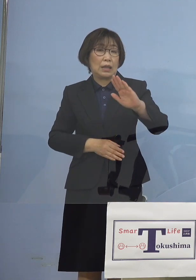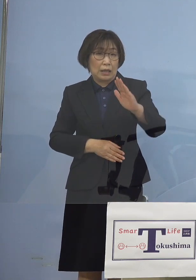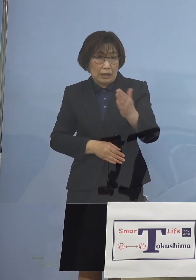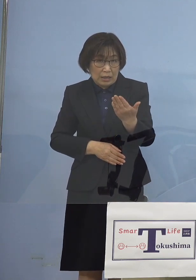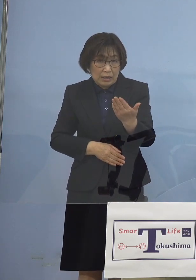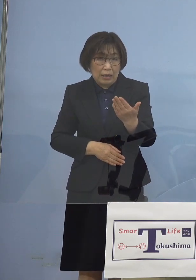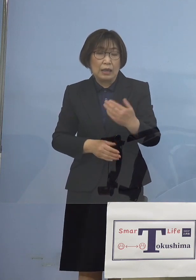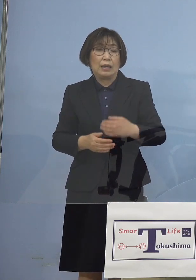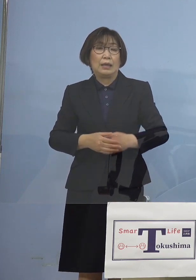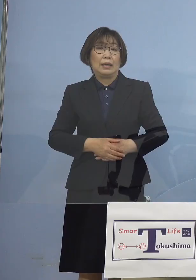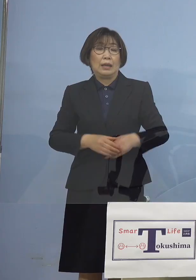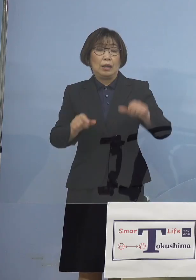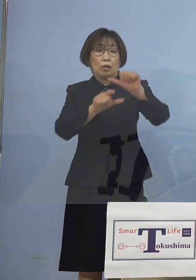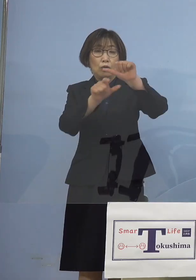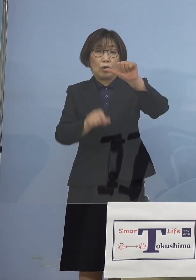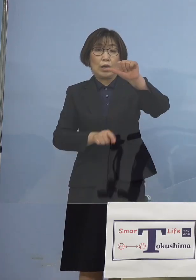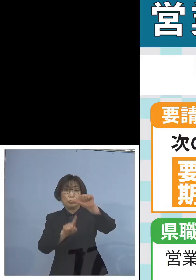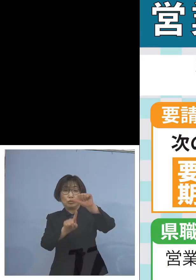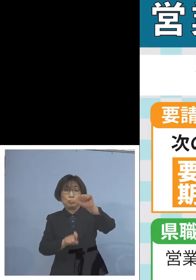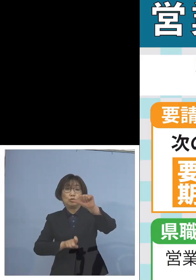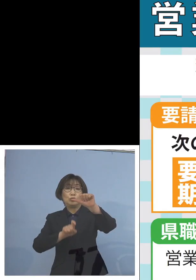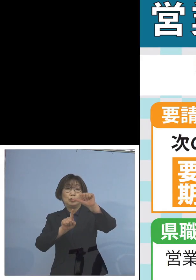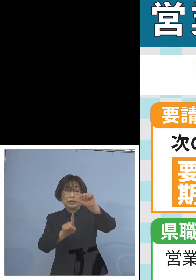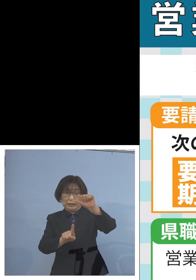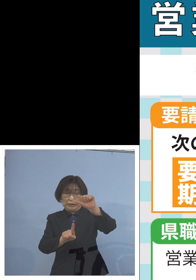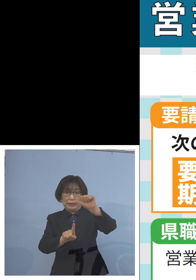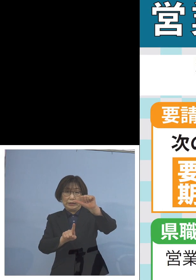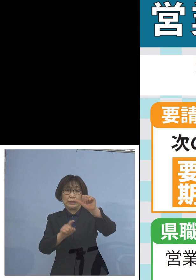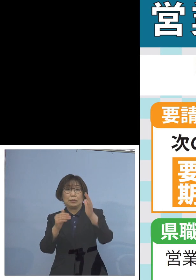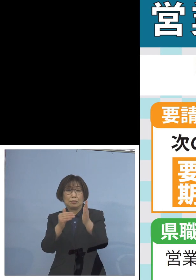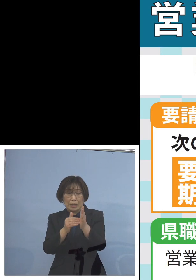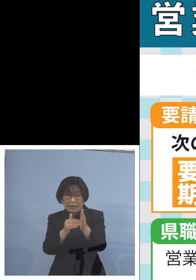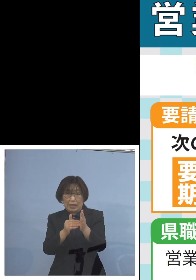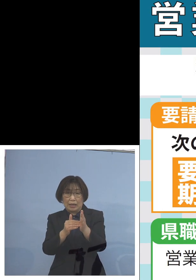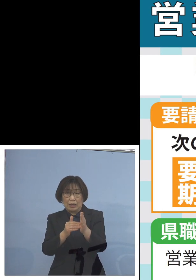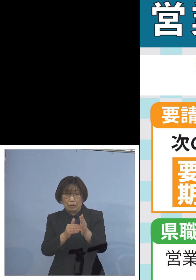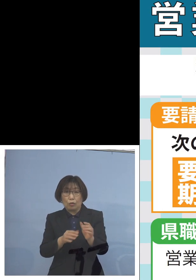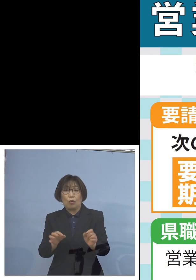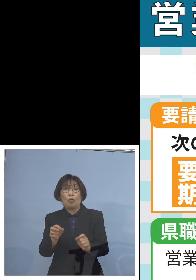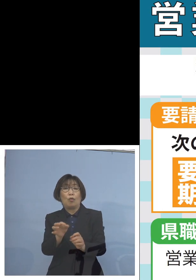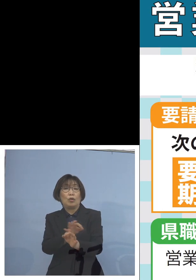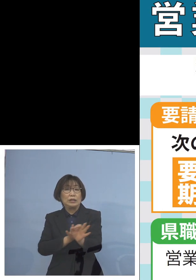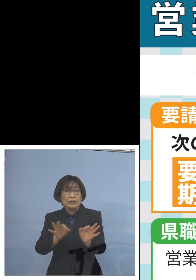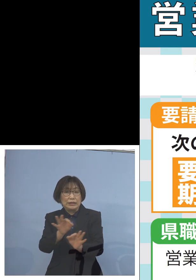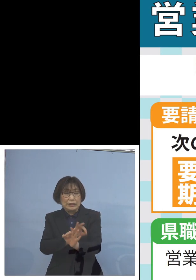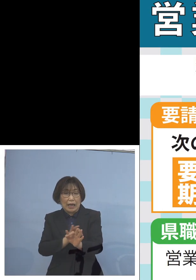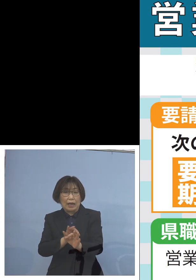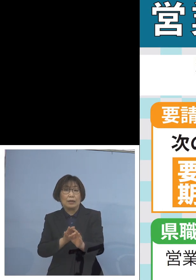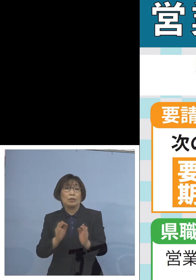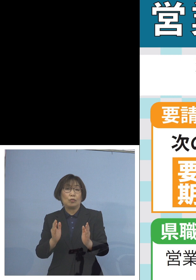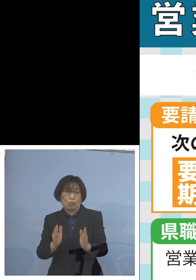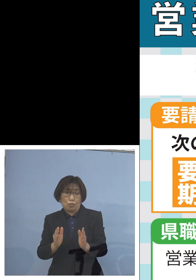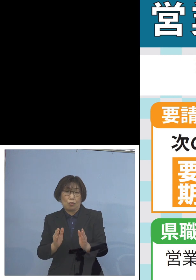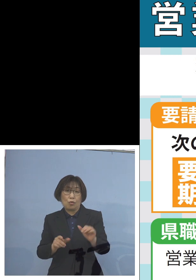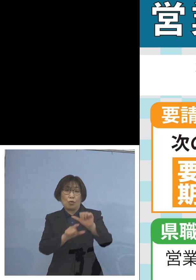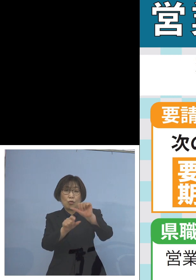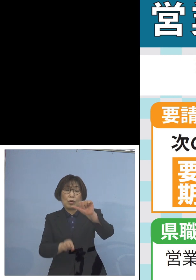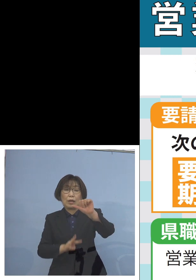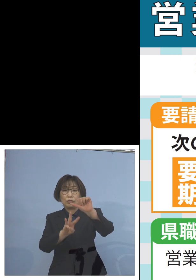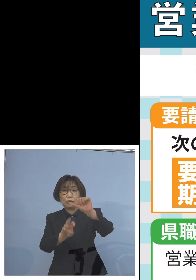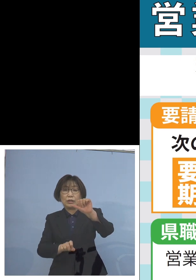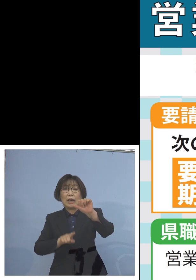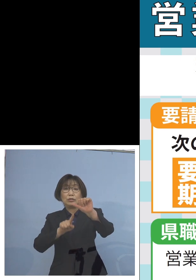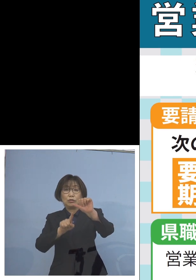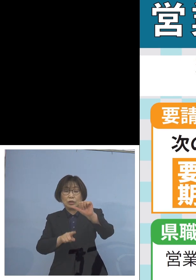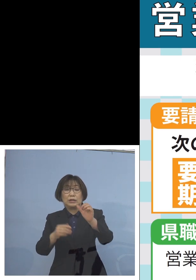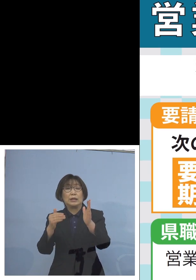この5月11日までの時短の延長 これを5月31日までお願いをしたい